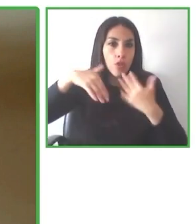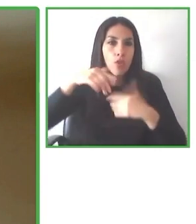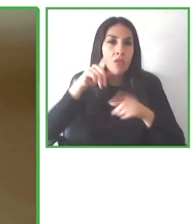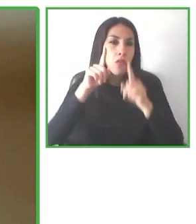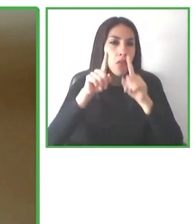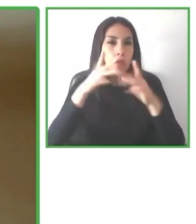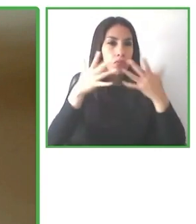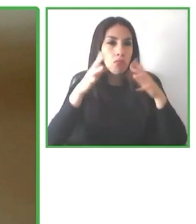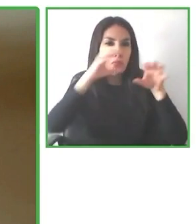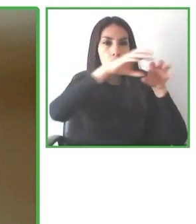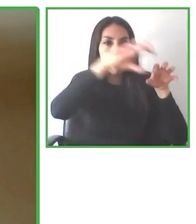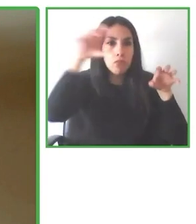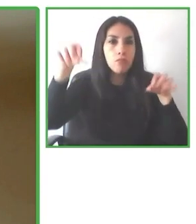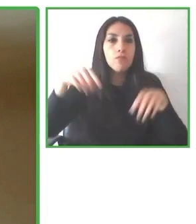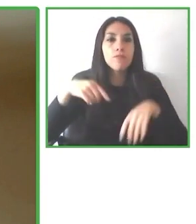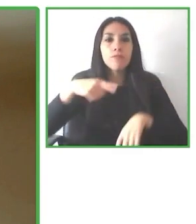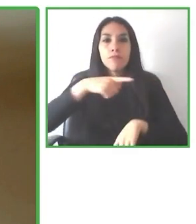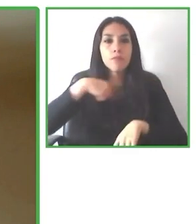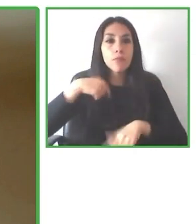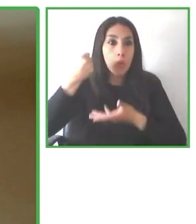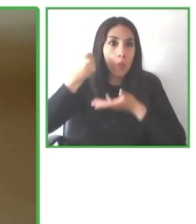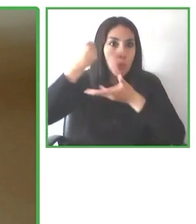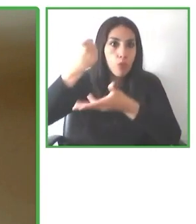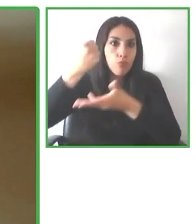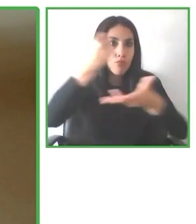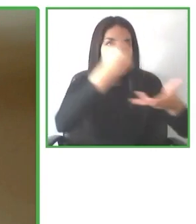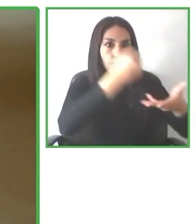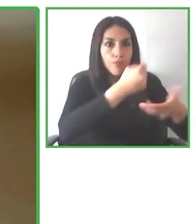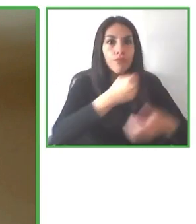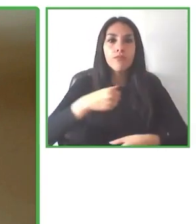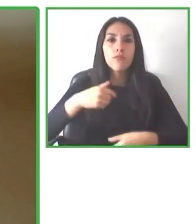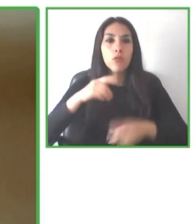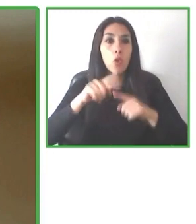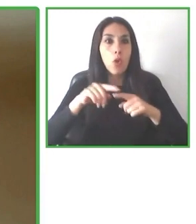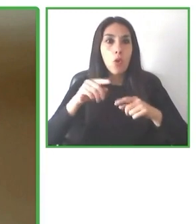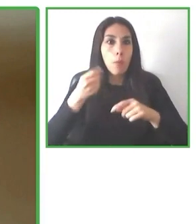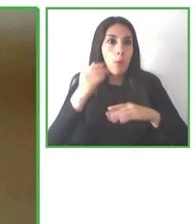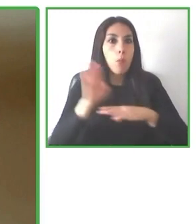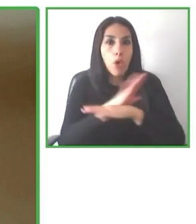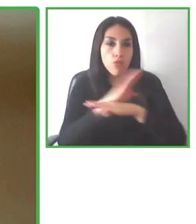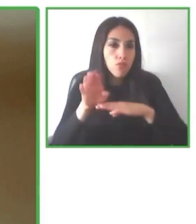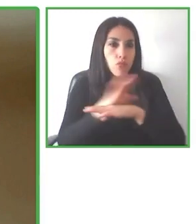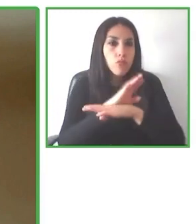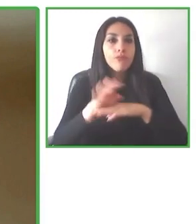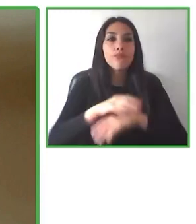hemos puesto en marcha desde la Fundación ONCE y el Real Patronato sobre Discapacidad podáis acceder.